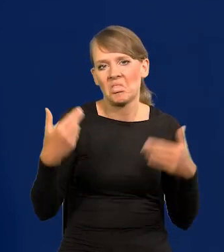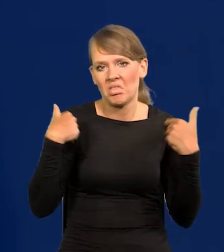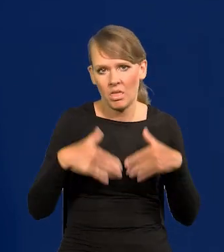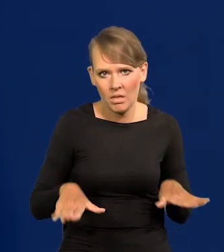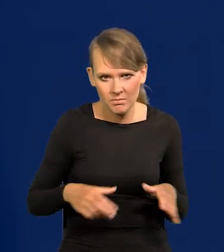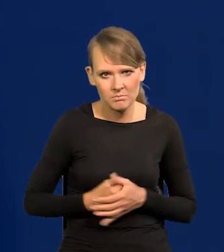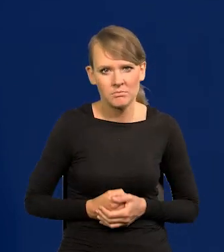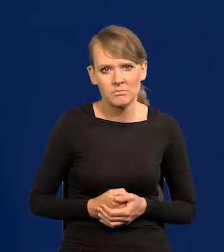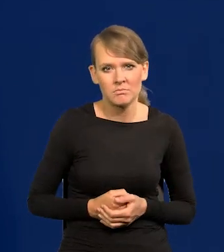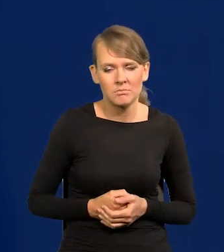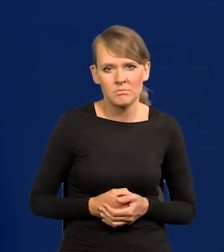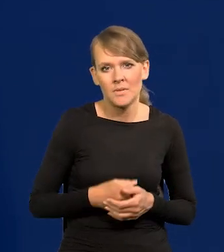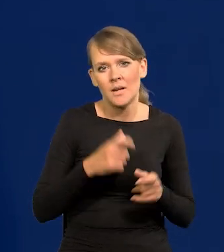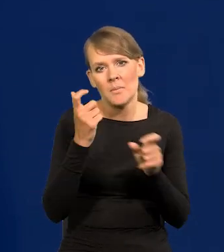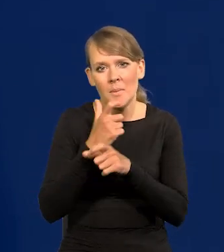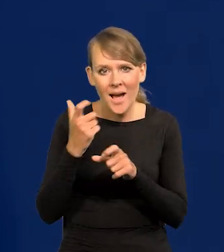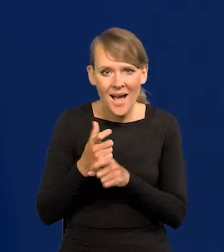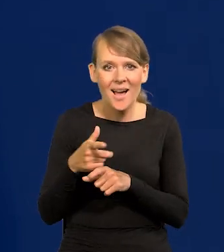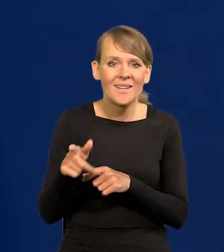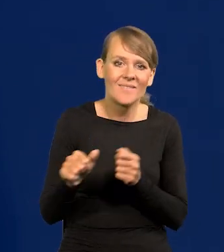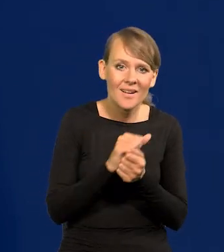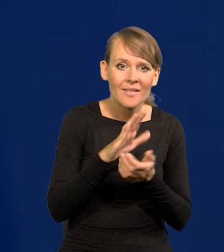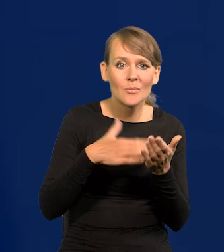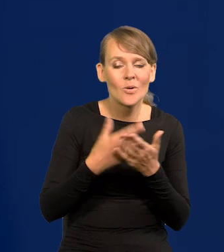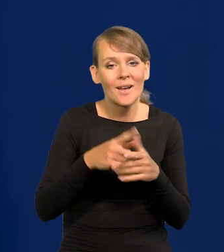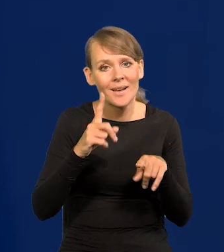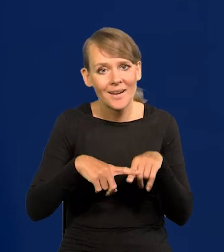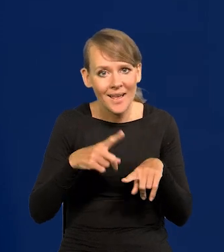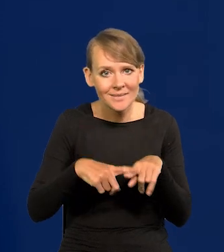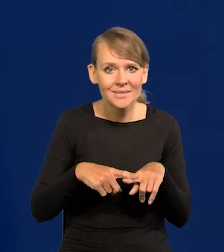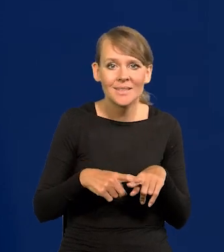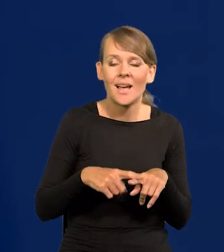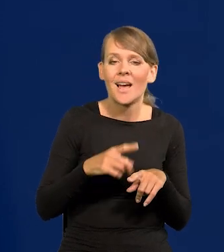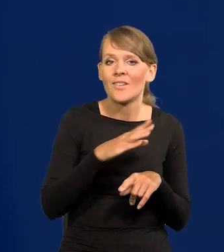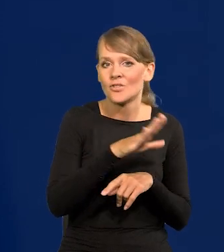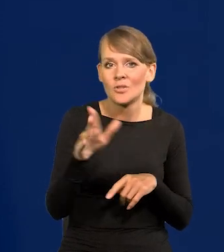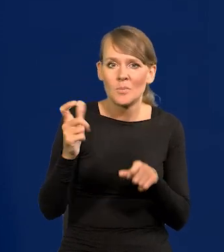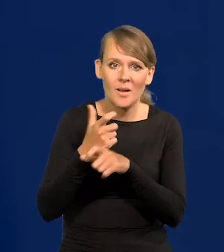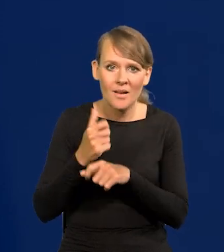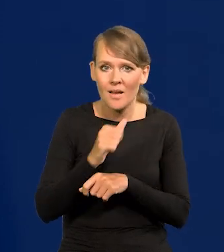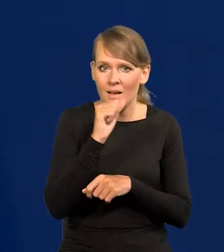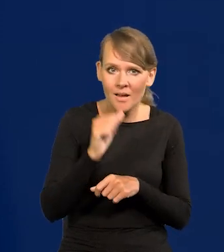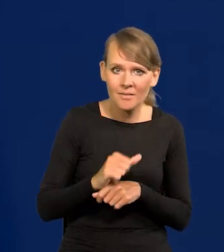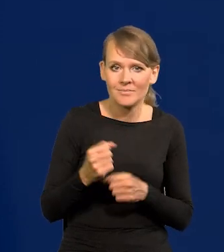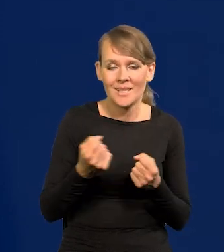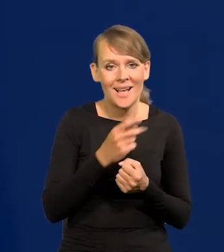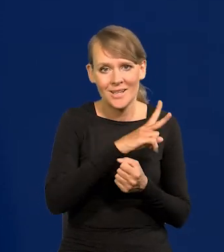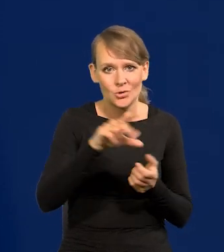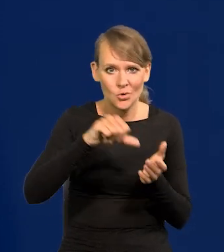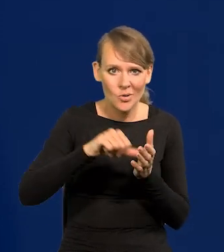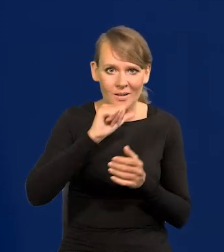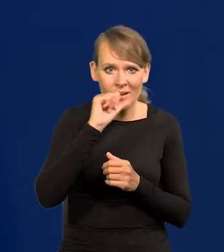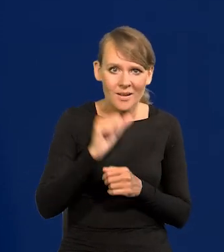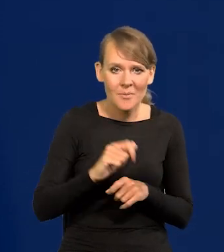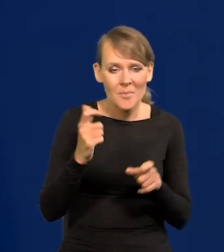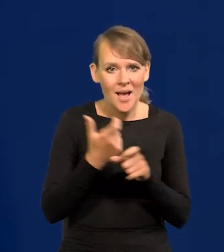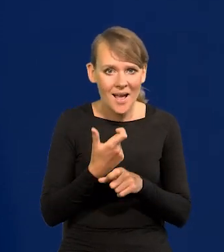chociaż te kraje poszczególne się o to starają, jak Grecja w stosunku do wszystkich krajów europejskich. Każda stolica europejska krajów kolonialnych